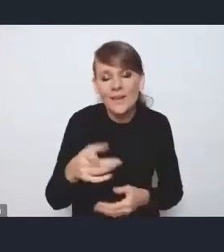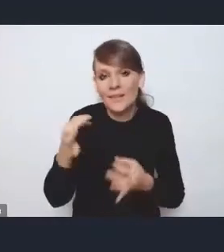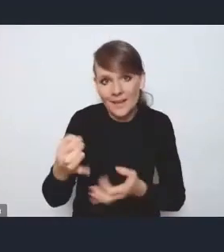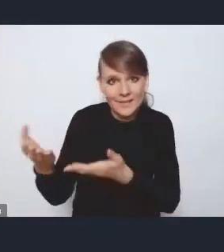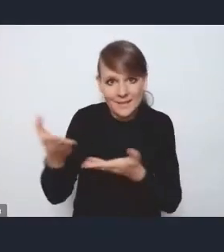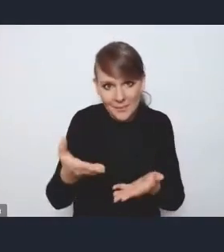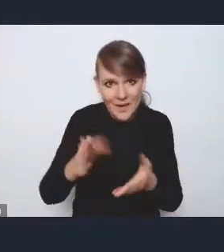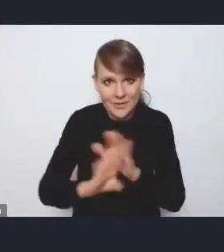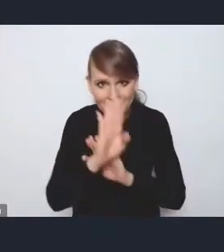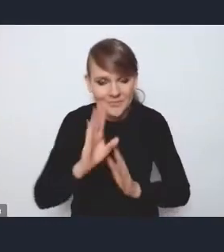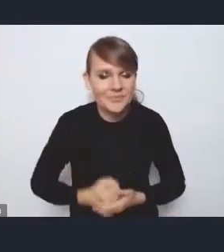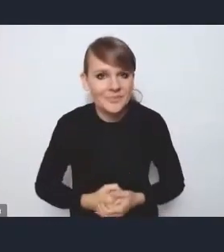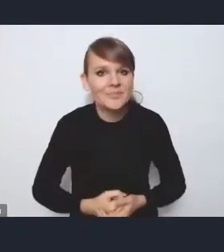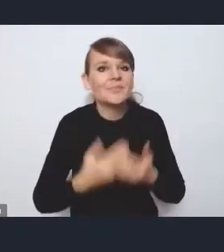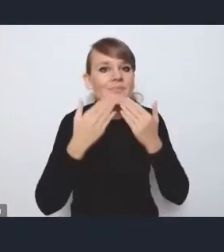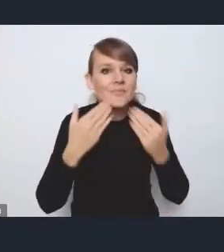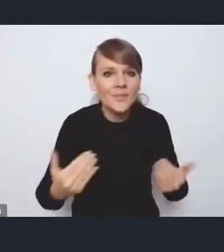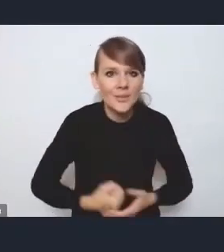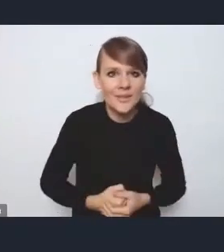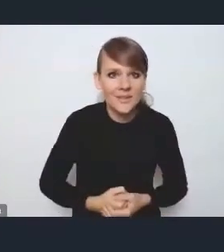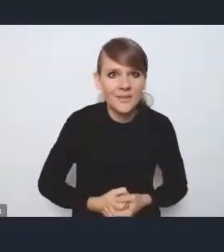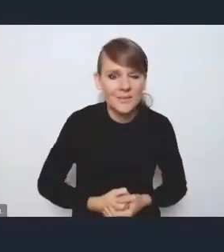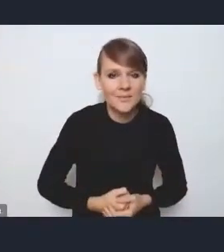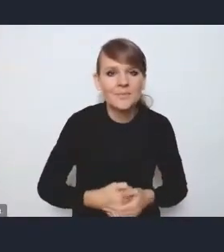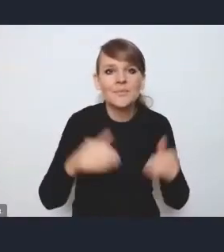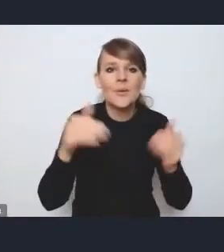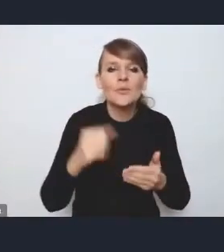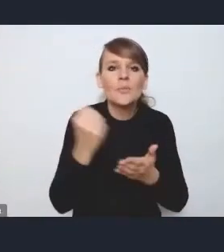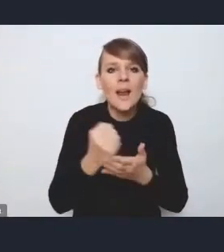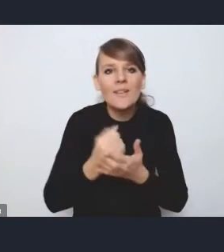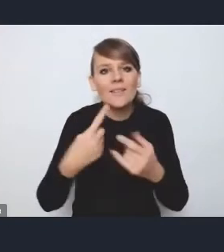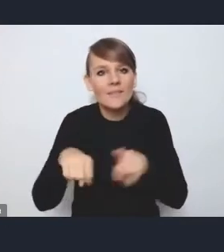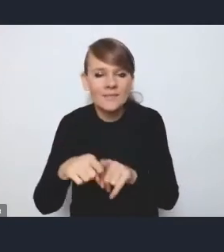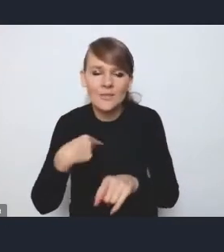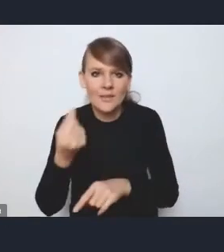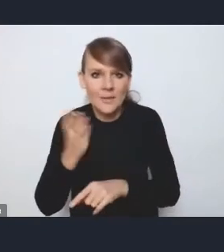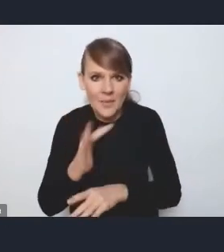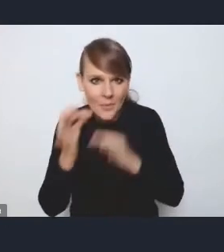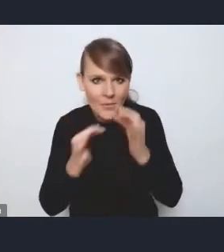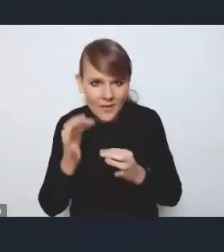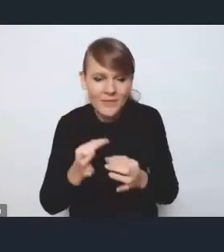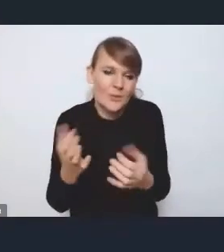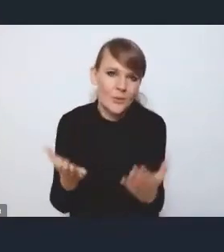Dziękuję bardzo. To już może kwestii implementacji, wdrożeń nie będę poruszać, bo tutaj właściwie wszystko padło,